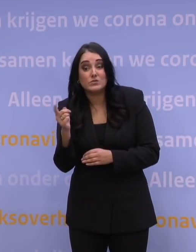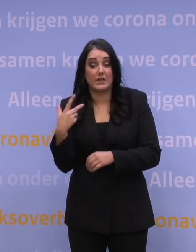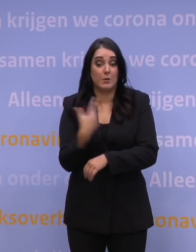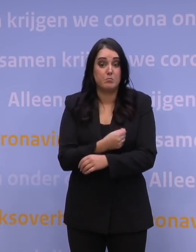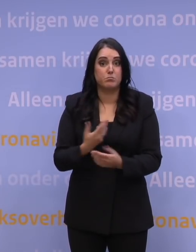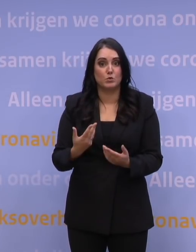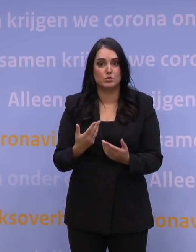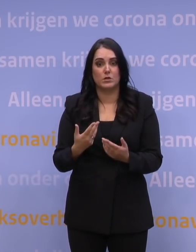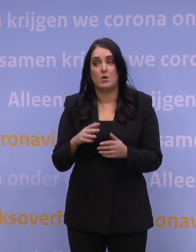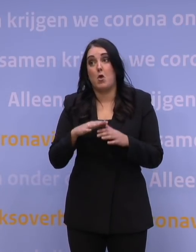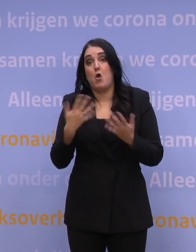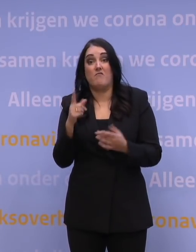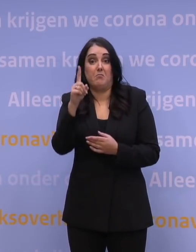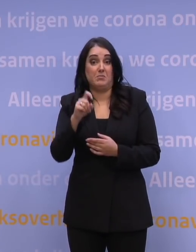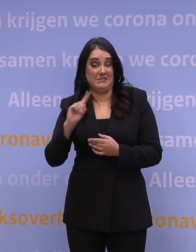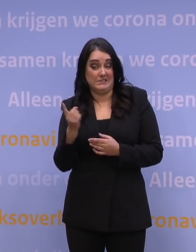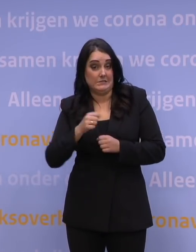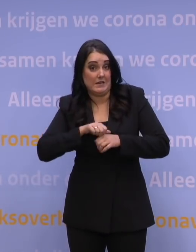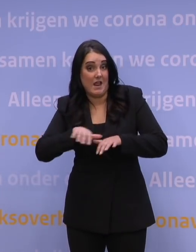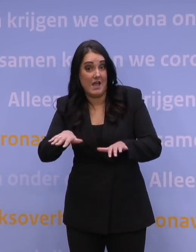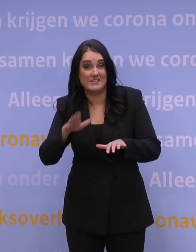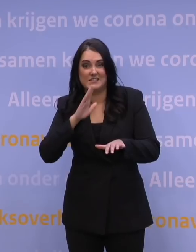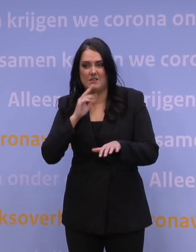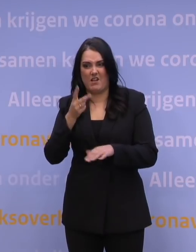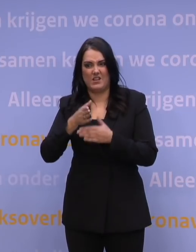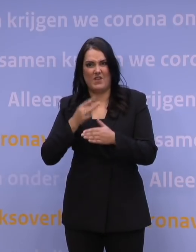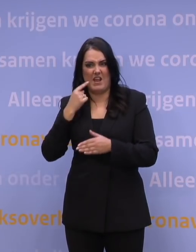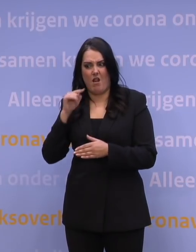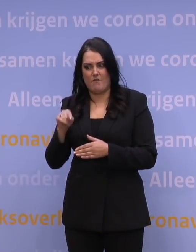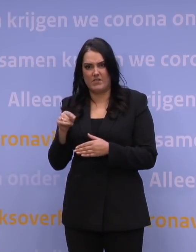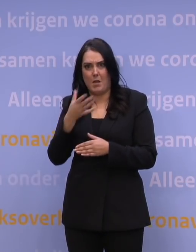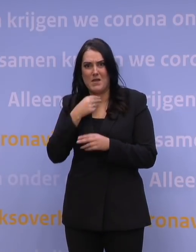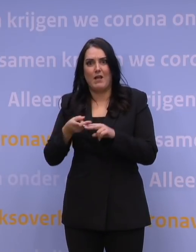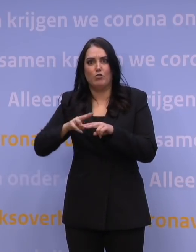wat nou als dat zich met 2,5 dag ongeveer blijft verdubbelen de komende periode